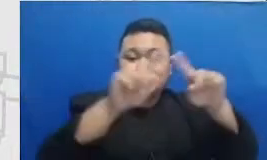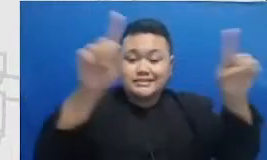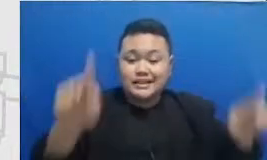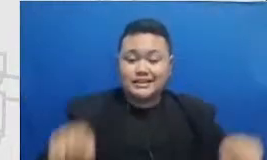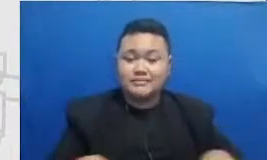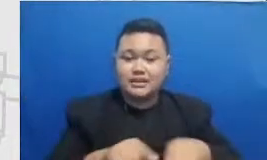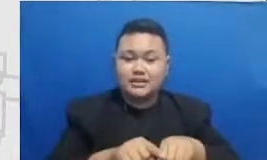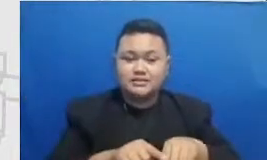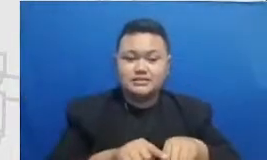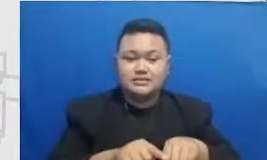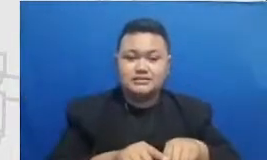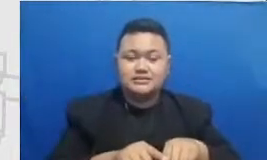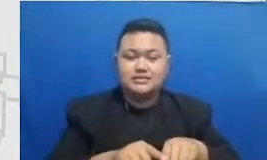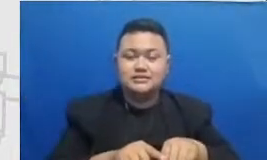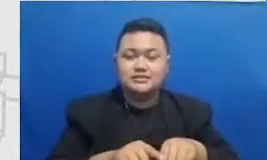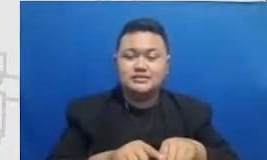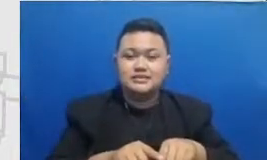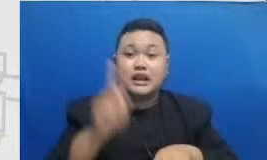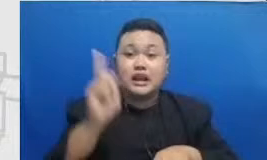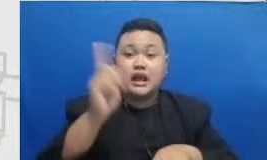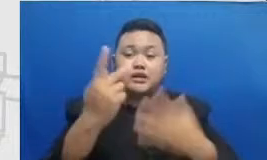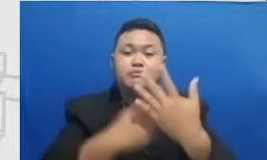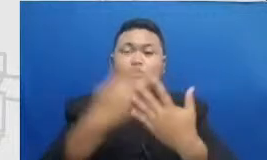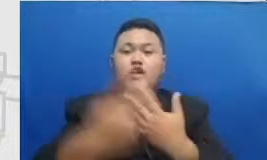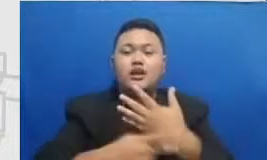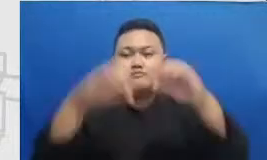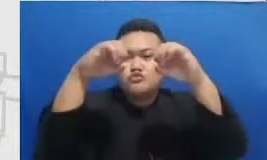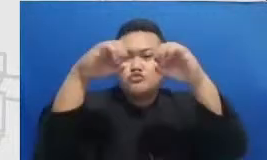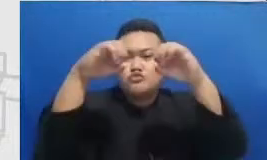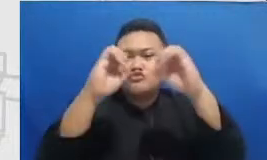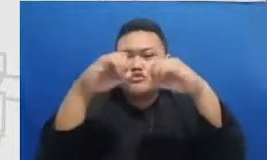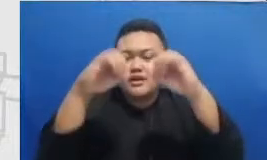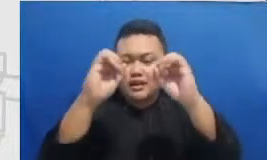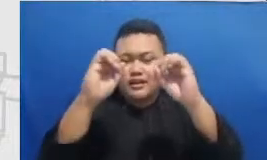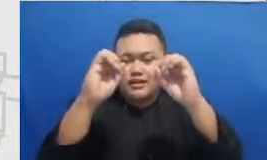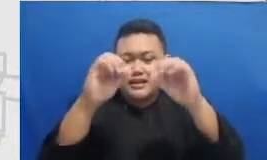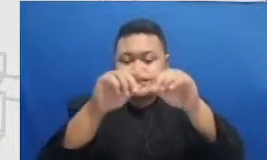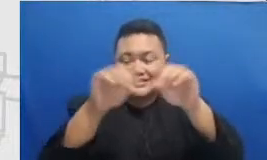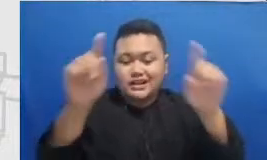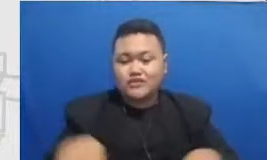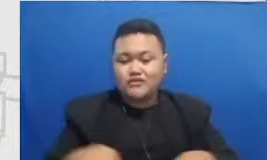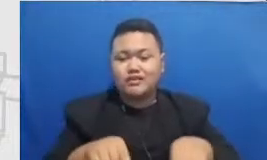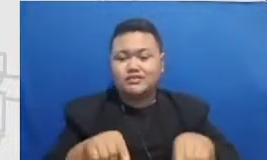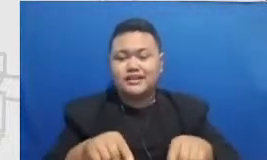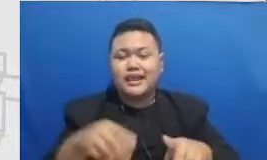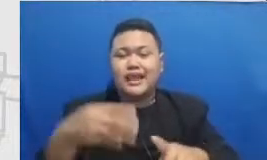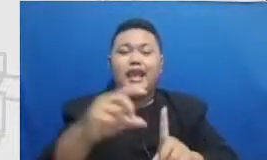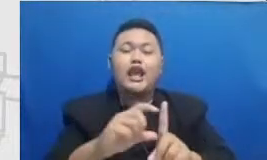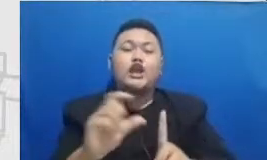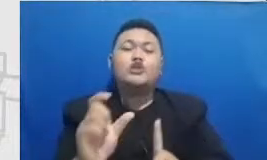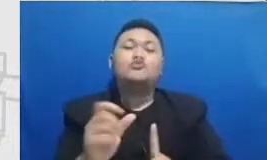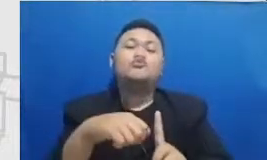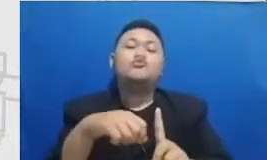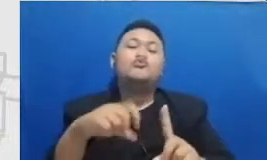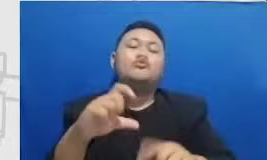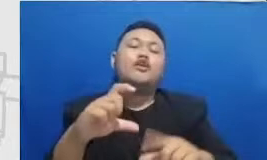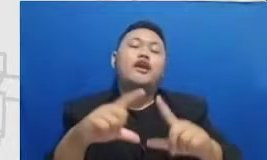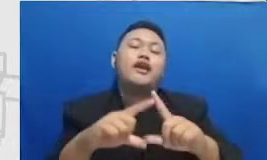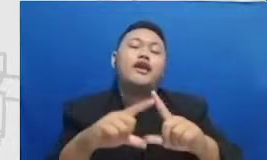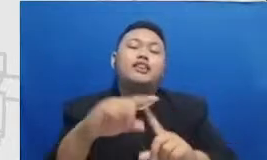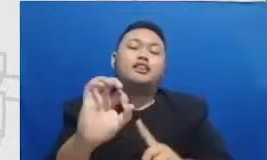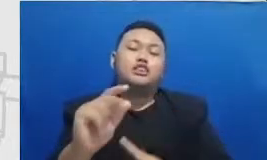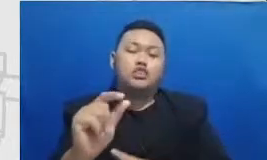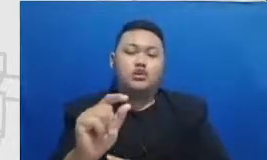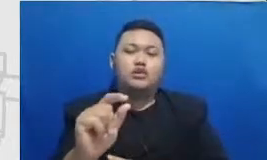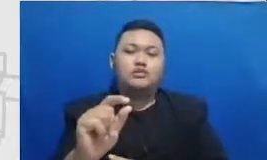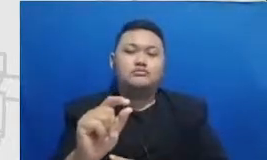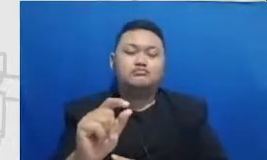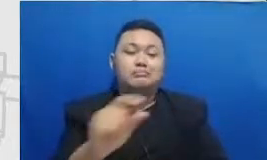Google setepai educator Apple Pak Heri ini juga sangat sering untuk mengupload mm materi-materi